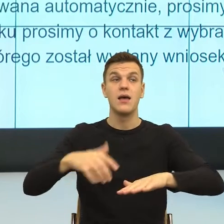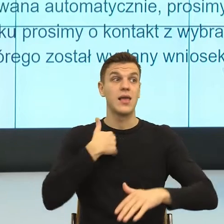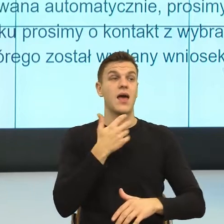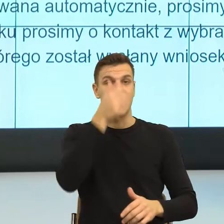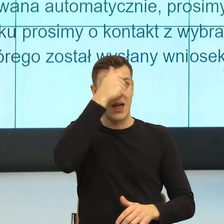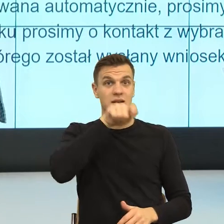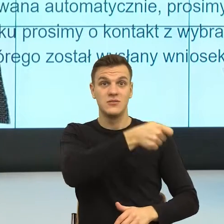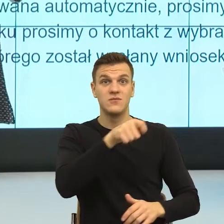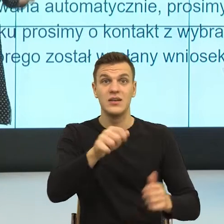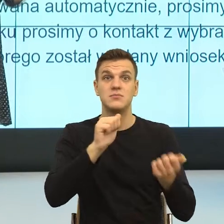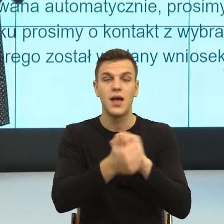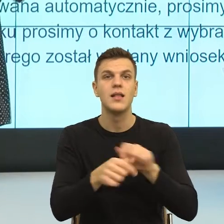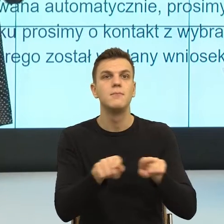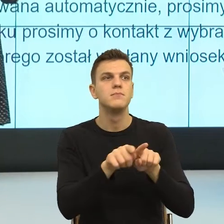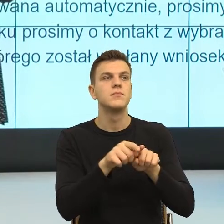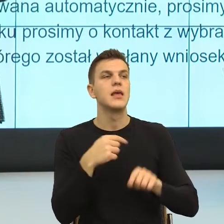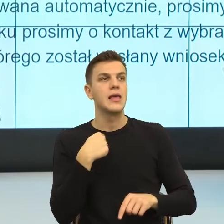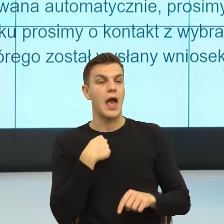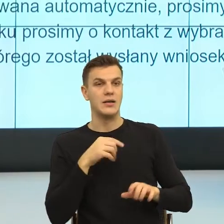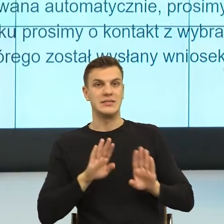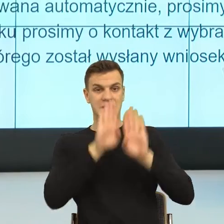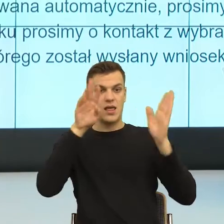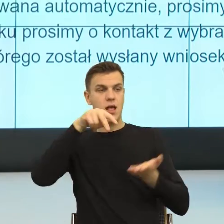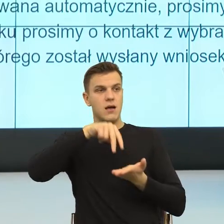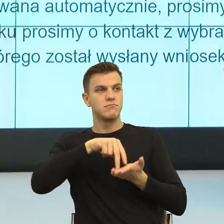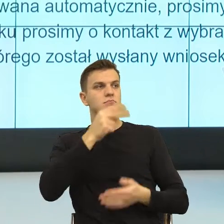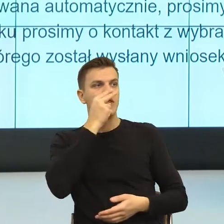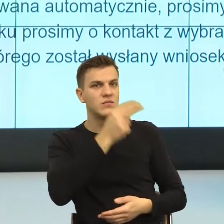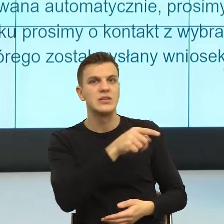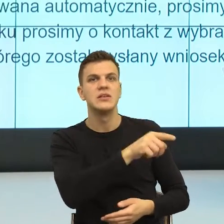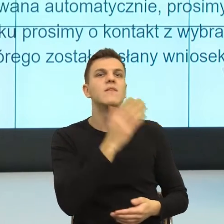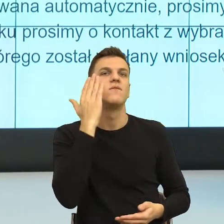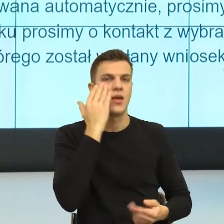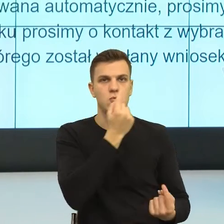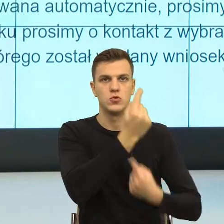to ja mogę ci uzasadnić, dlaczego ci odmawiam. Odmawiam ci dlatego, że prawo mi nie pozwala to,